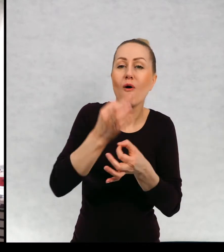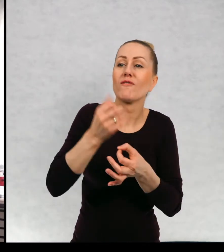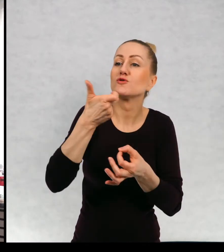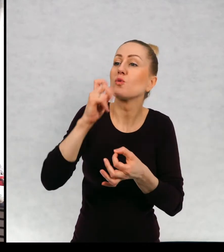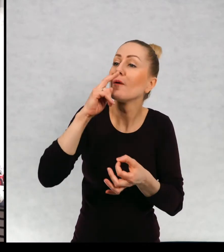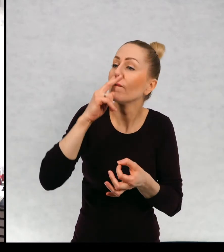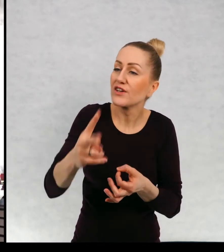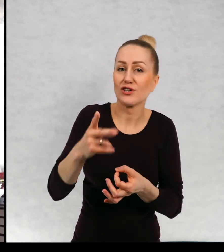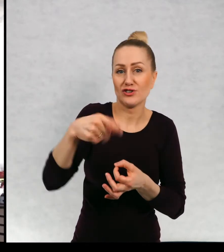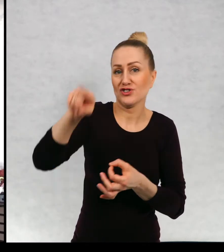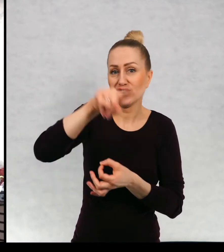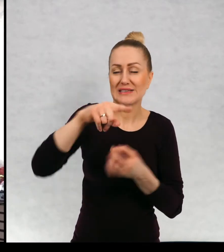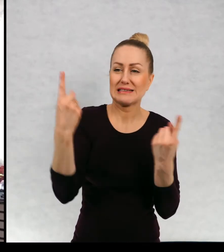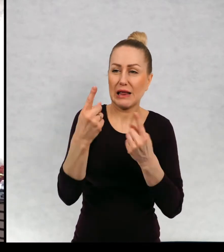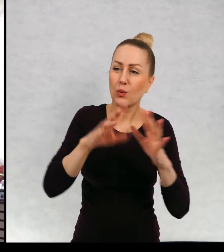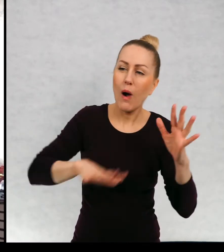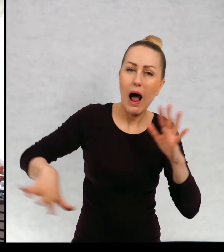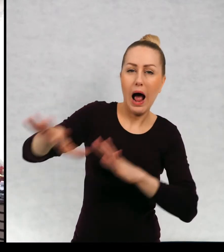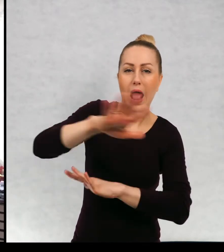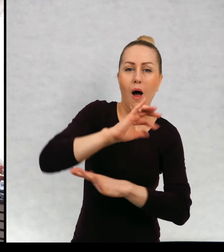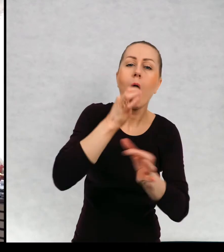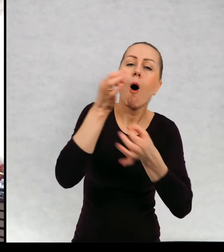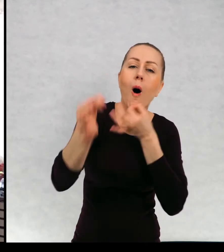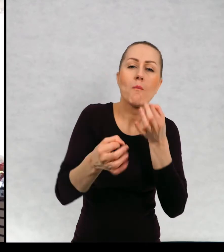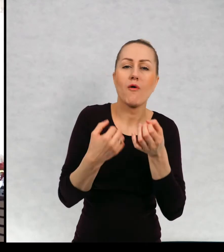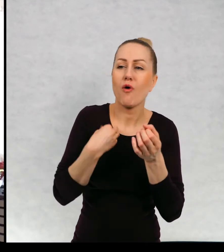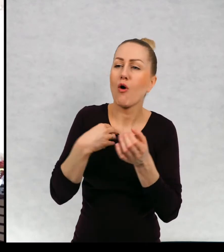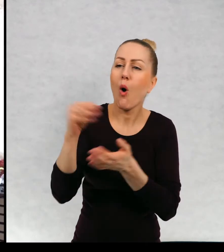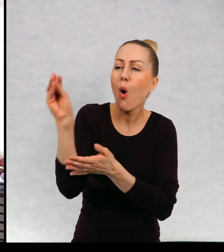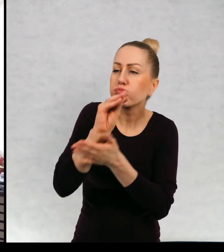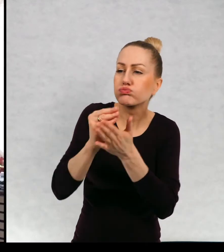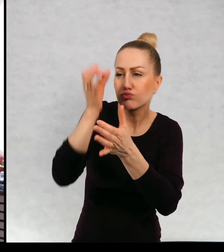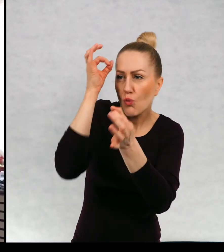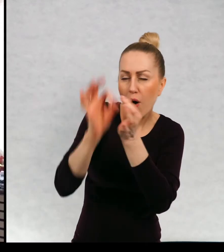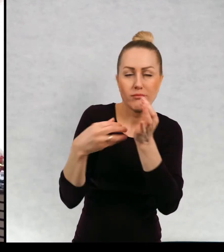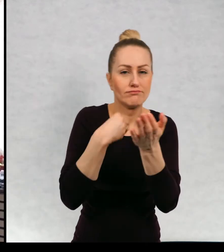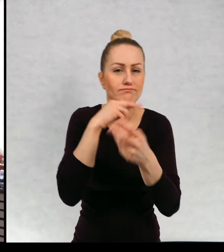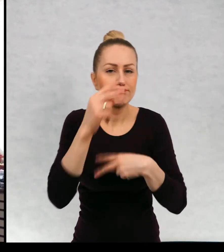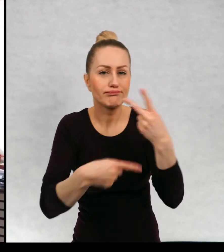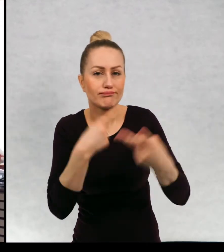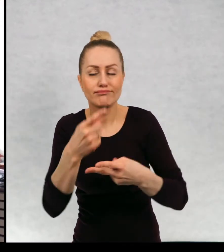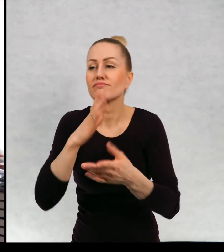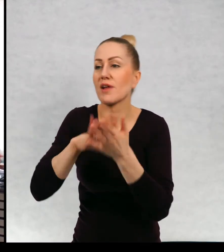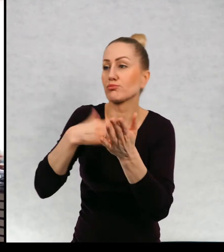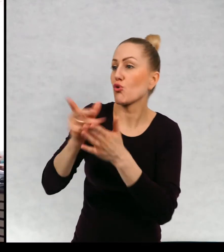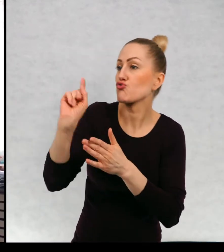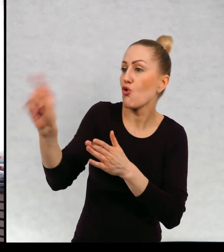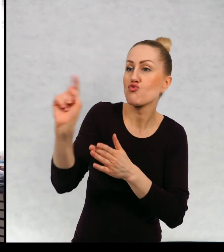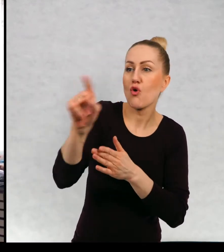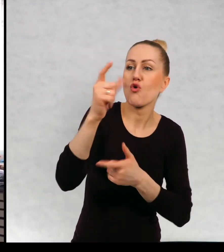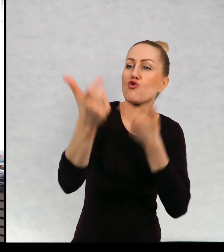który z dystansu, czyli mówię, co się, Paweł zrobił to Ala zrobiła tamto.